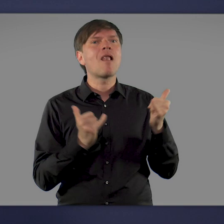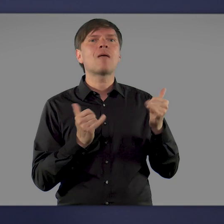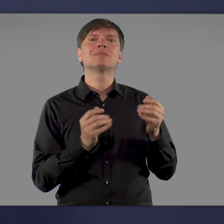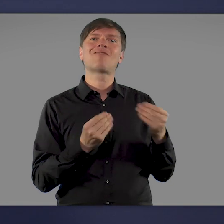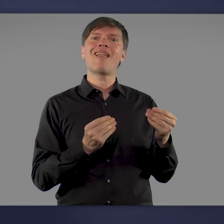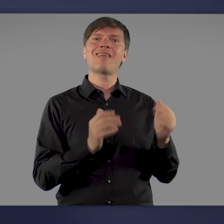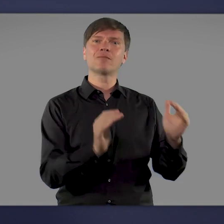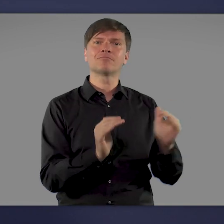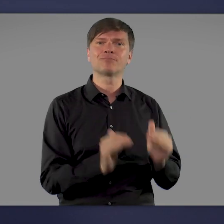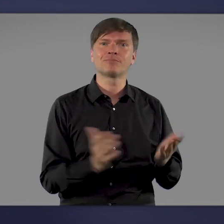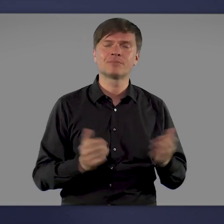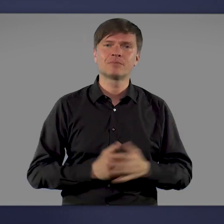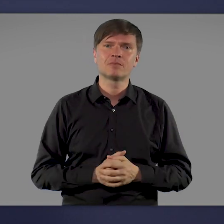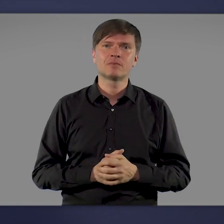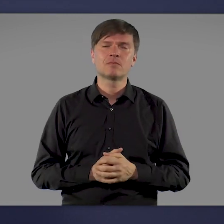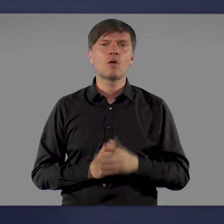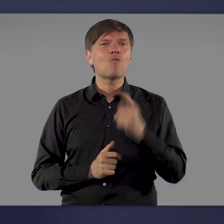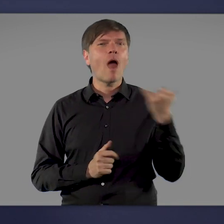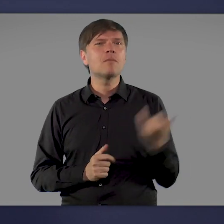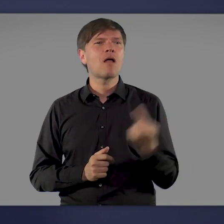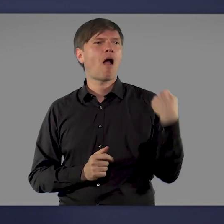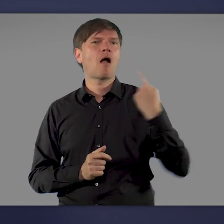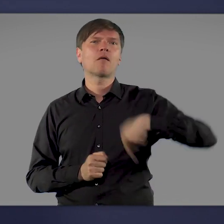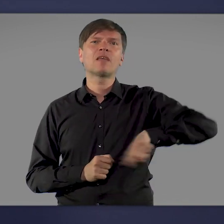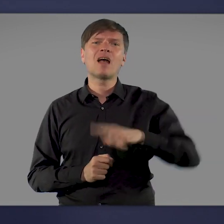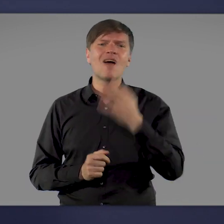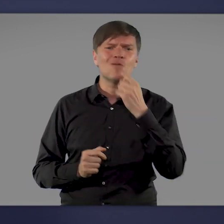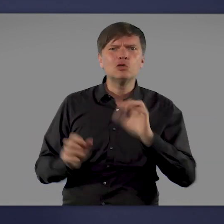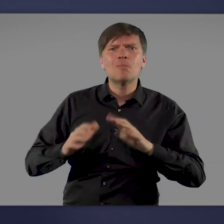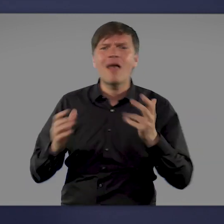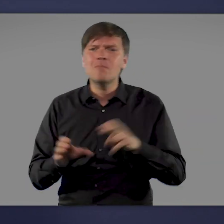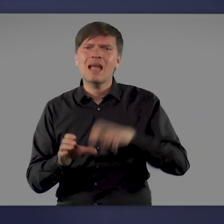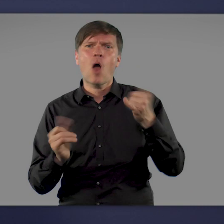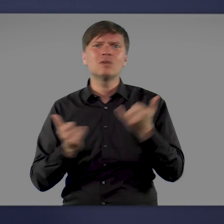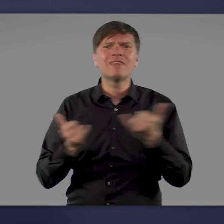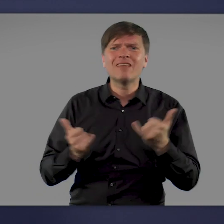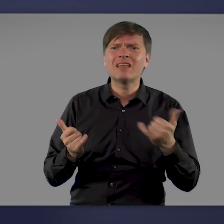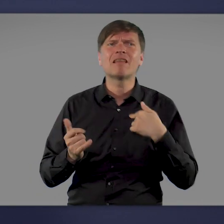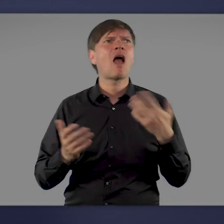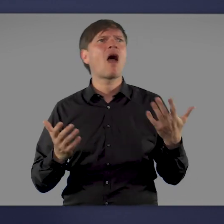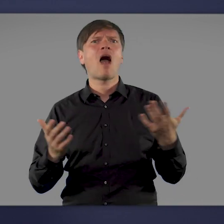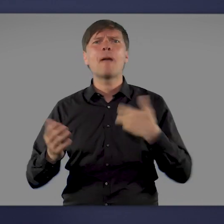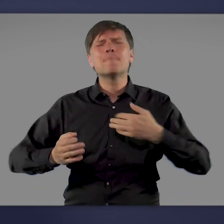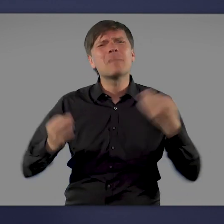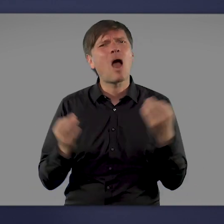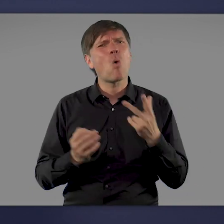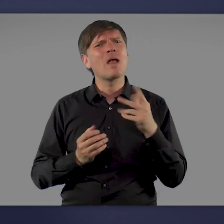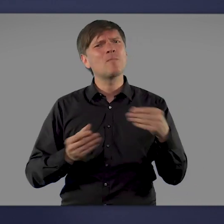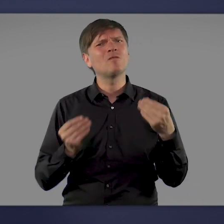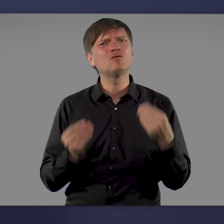Noch vor einem Jahr haben wir uns alle nach einem Ausweg aus der Pandemie gesehnt, einem Impfstoff, der uns schützt. Und heute?